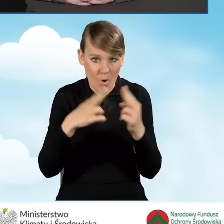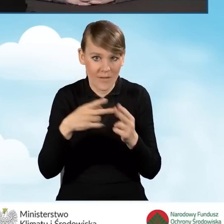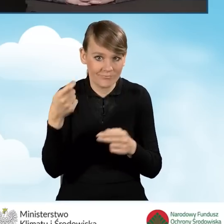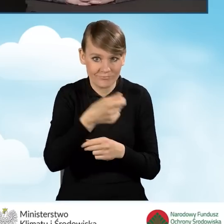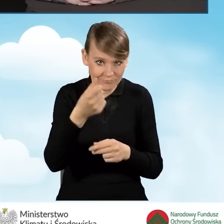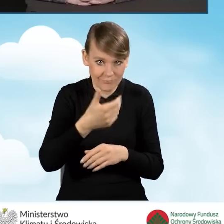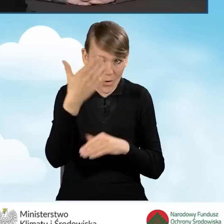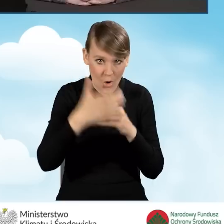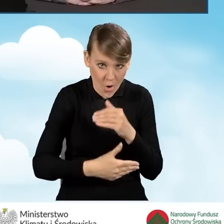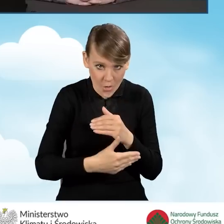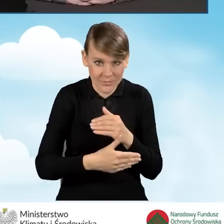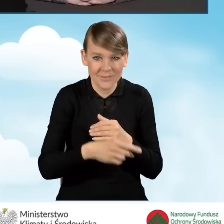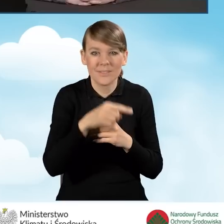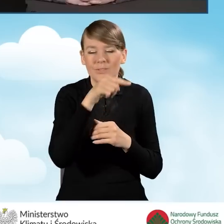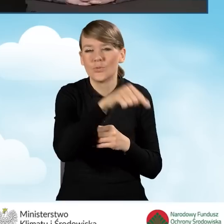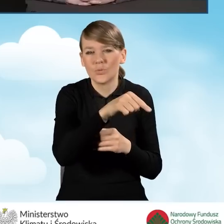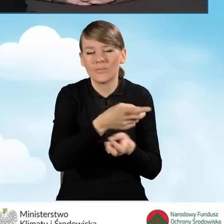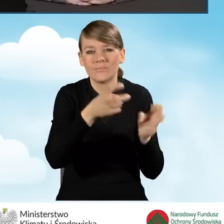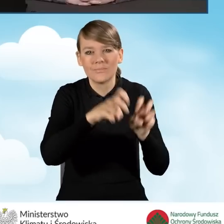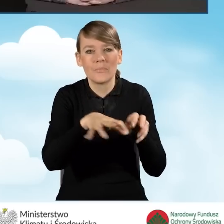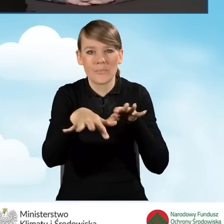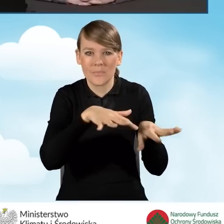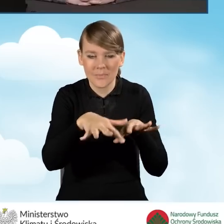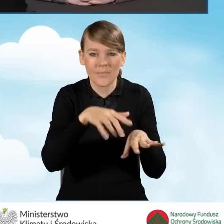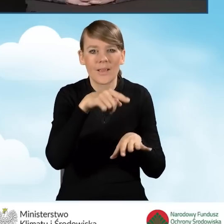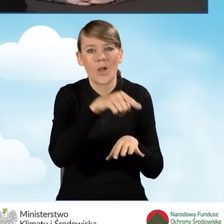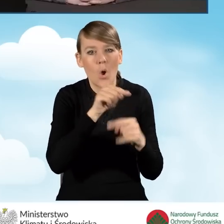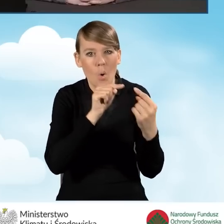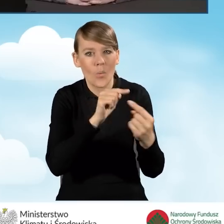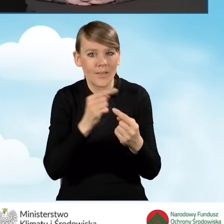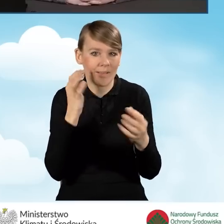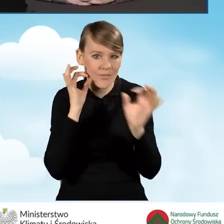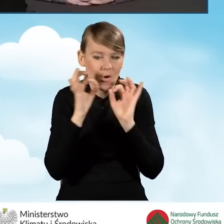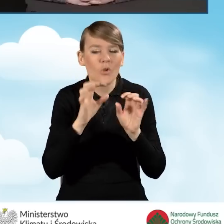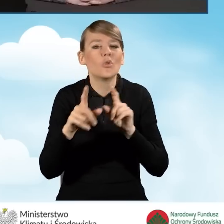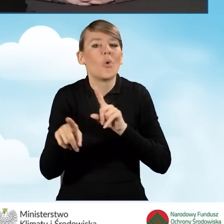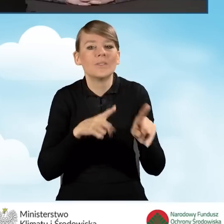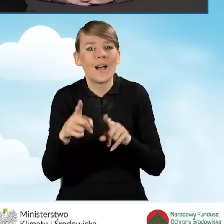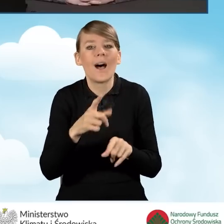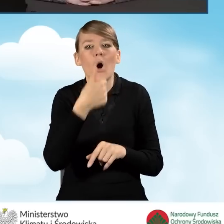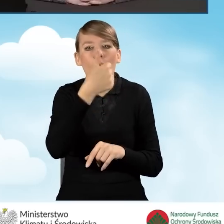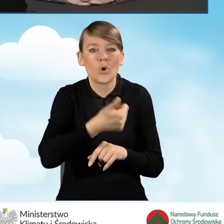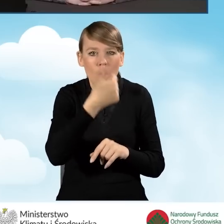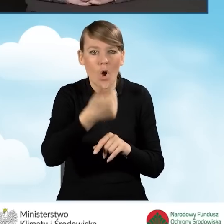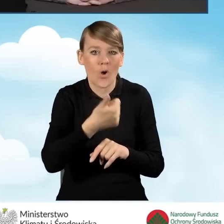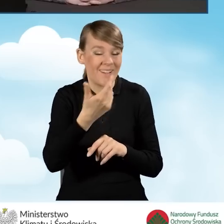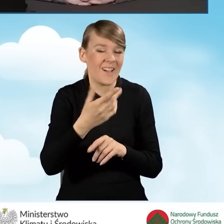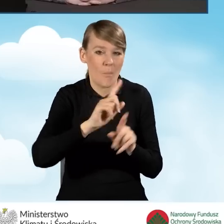prowadzenia punktu konsultacyjno-informacyjnego, czyli od upływu roku z poprzedniego porozumienia.